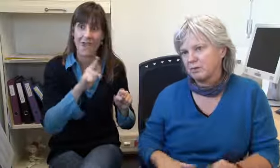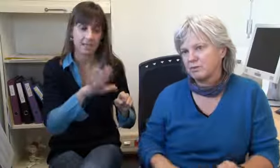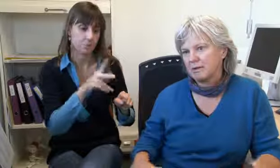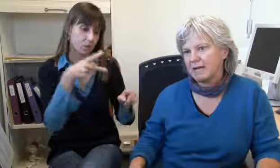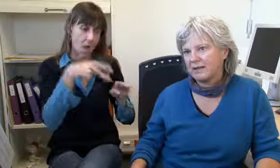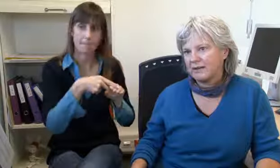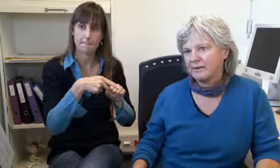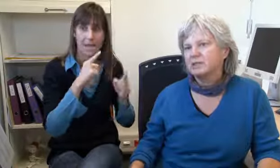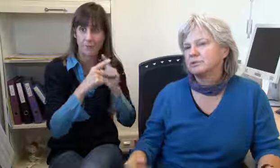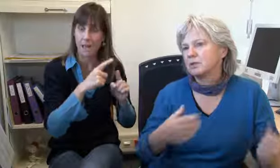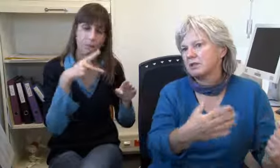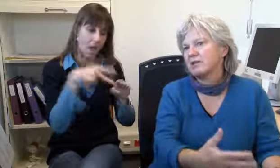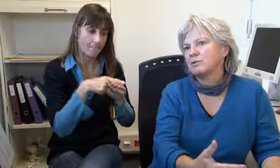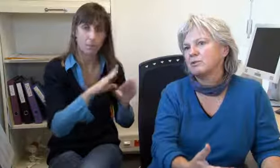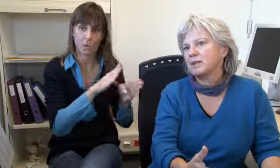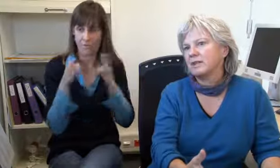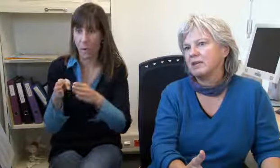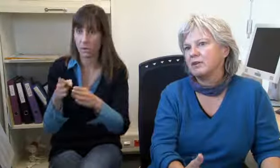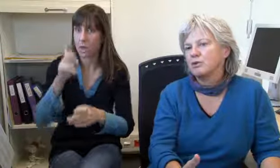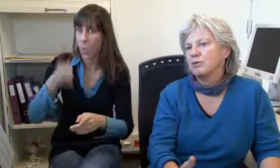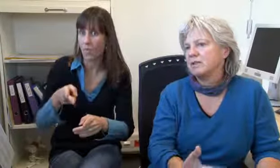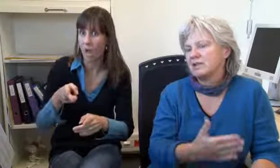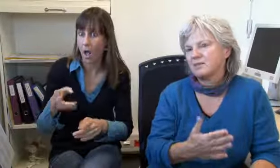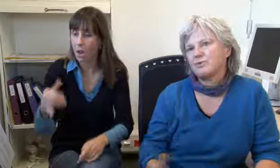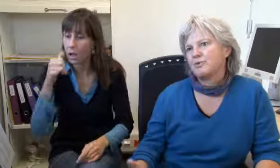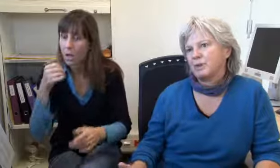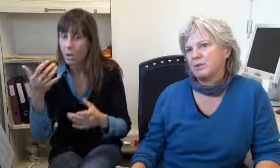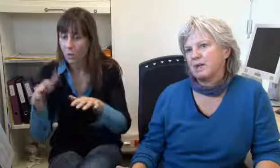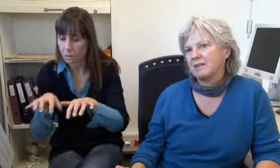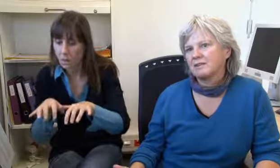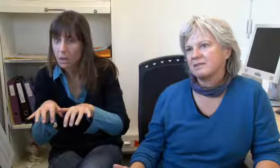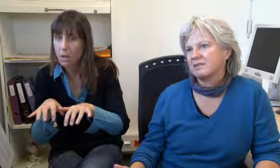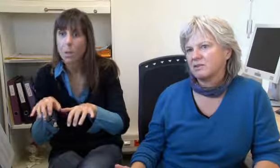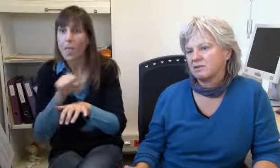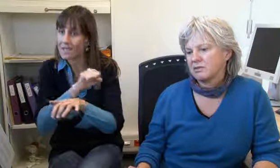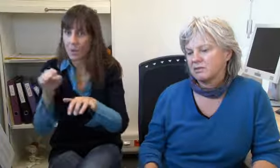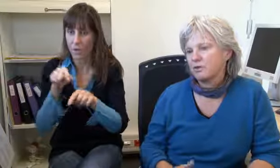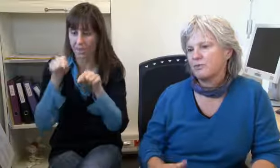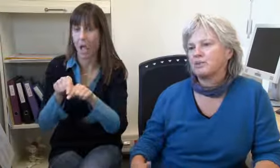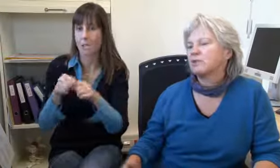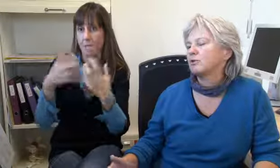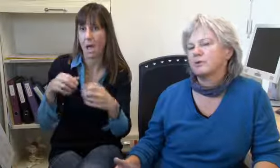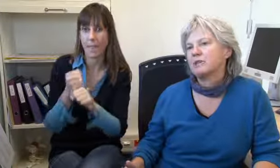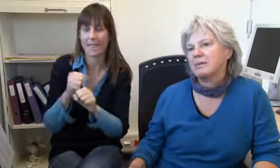und dann sieht man, aha, Notfall, dann unterbricht man das Gespräch sofort,